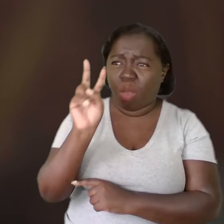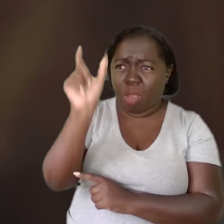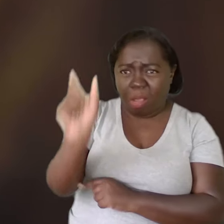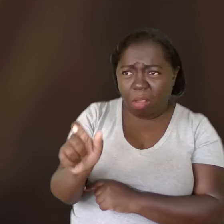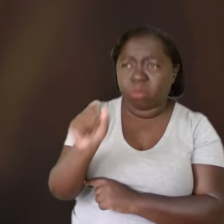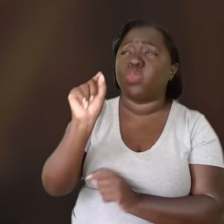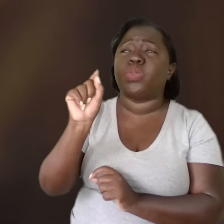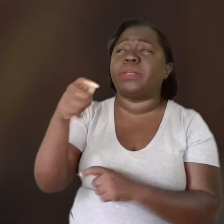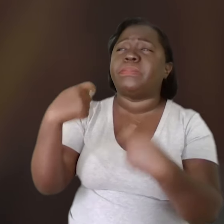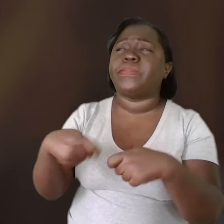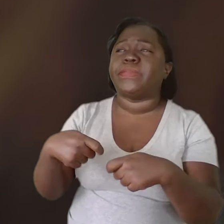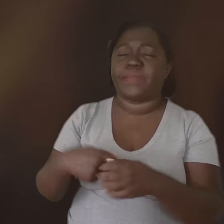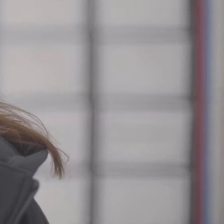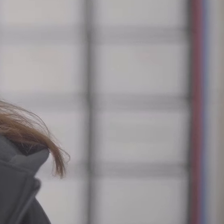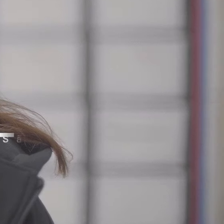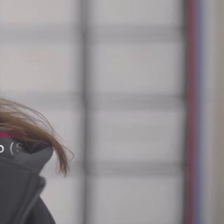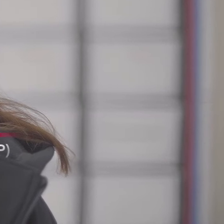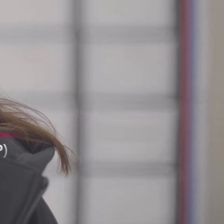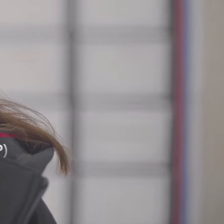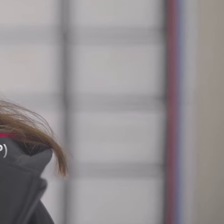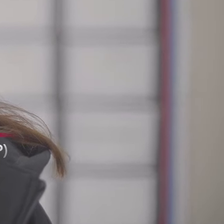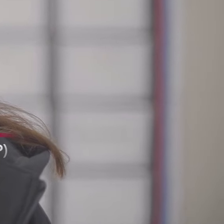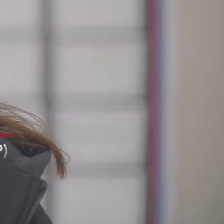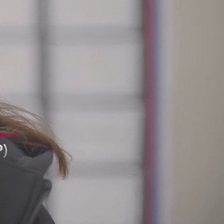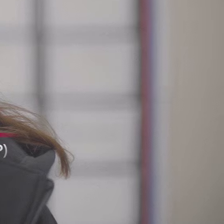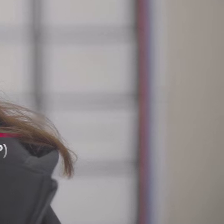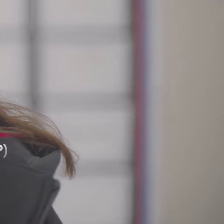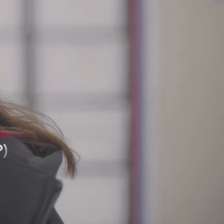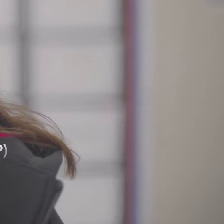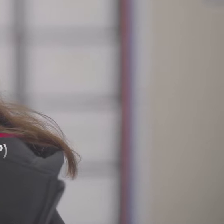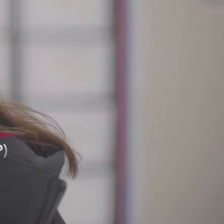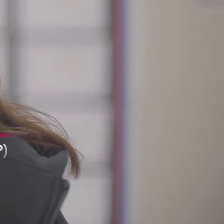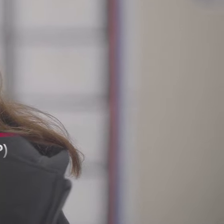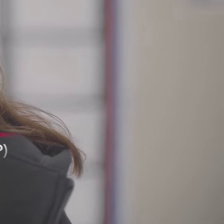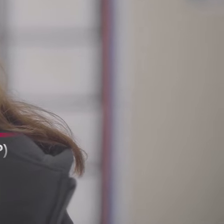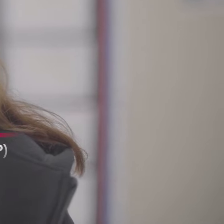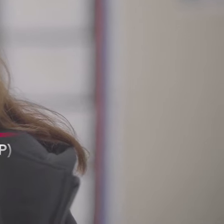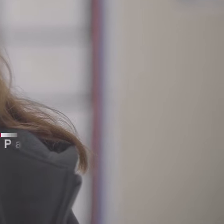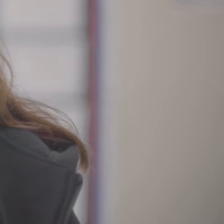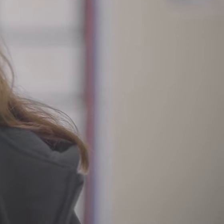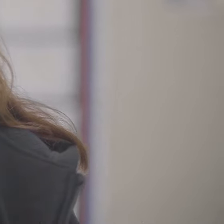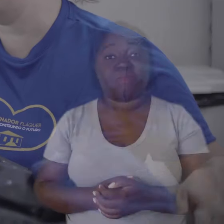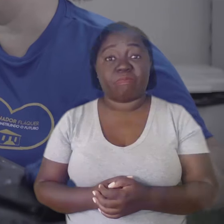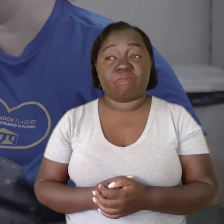ver o que o outro precisa.